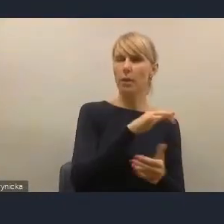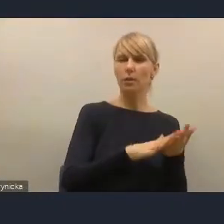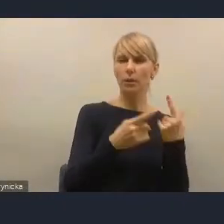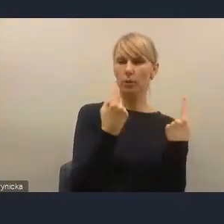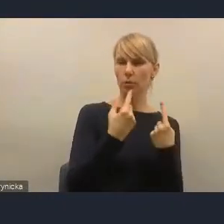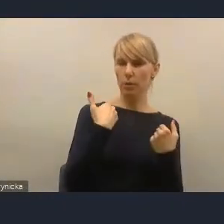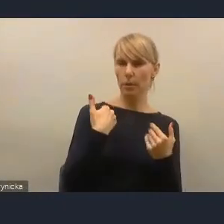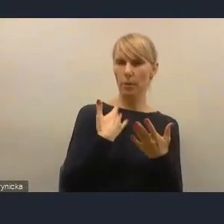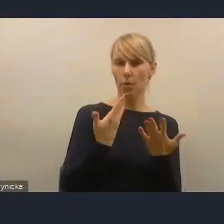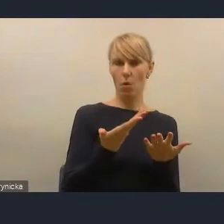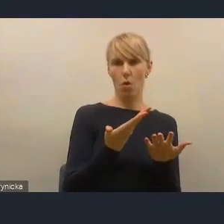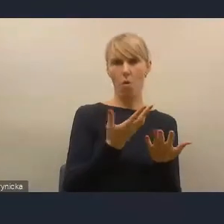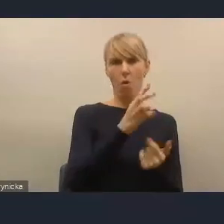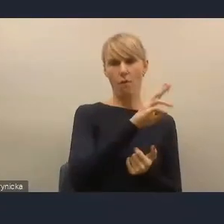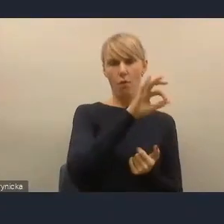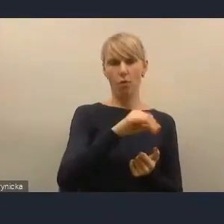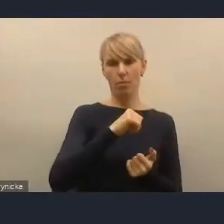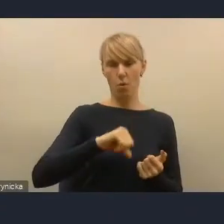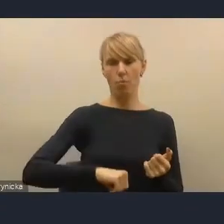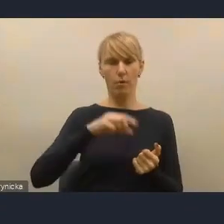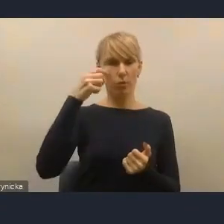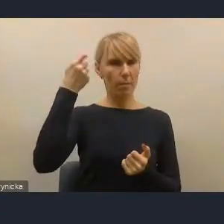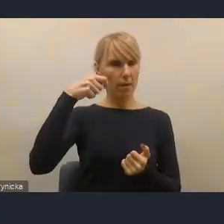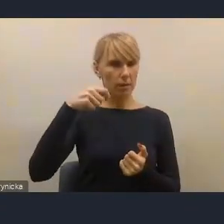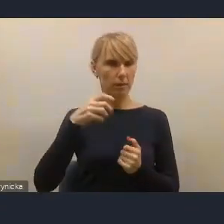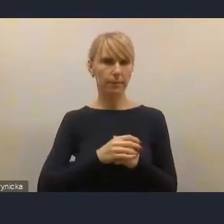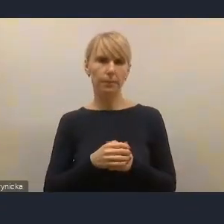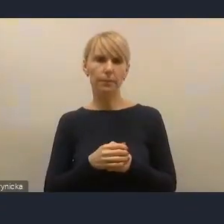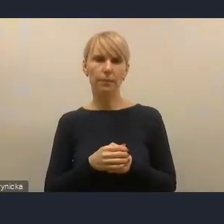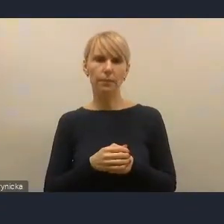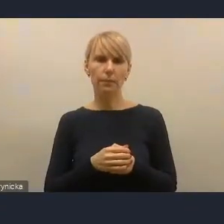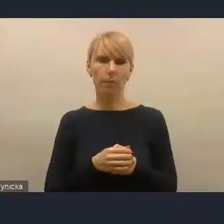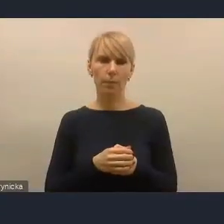nie wyłączając obecnych na naszym dzisiejszym spotkaniu,